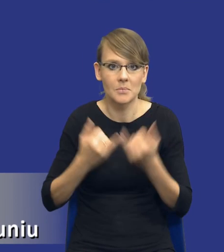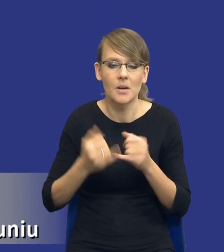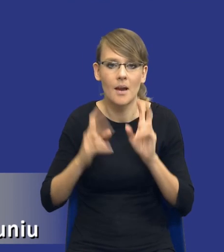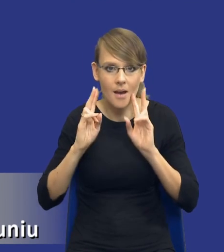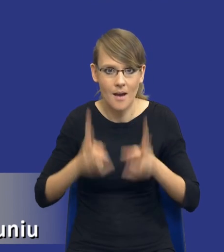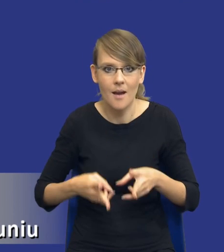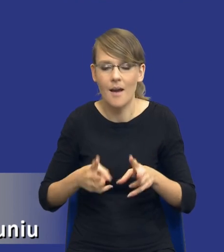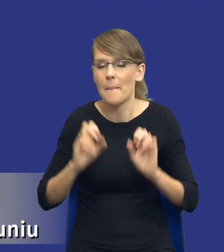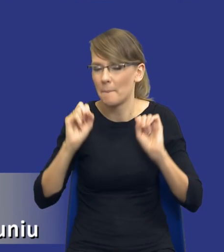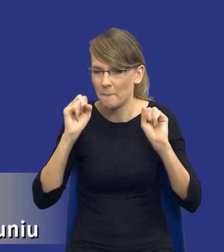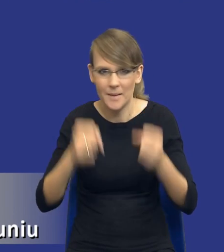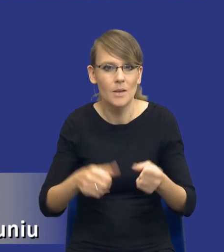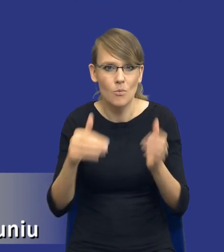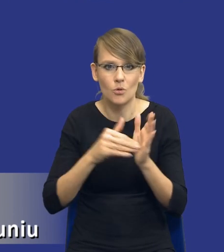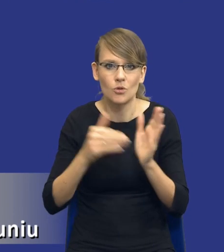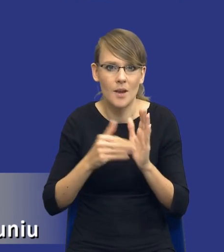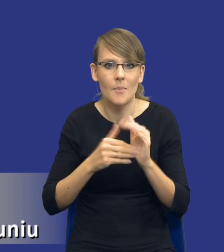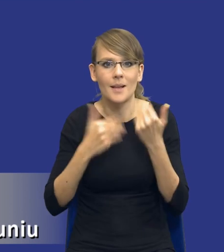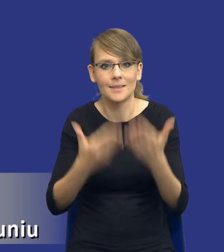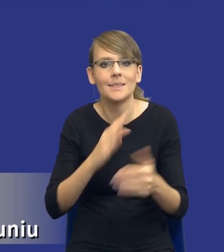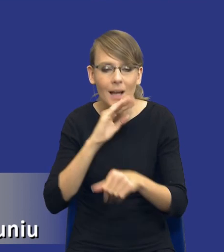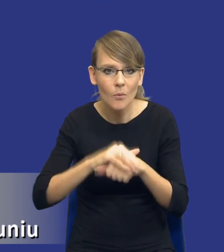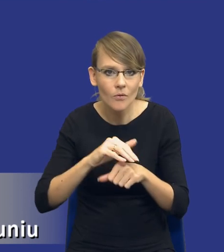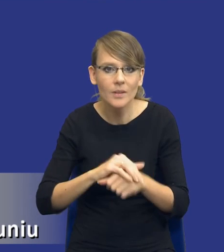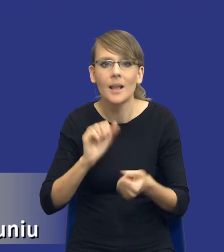taka pilna potrzeba udzielenia zamówienia bądź wystąpiły jakieś nieprzewidziane